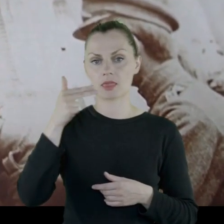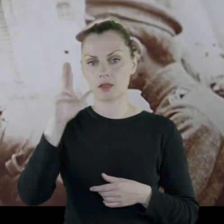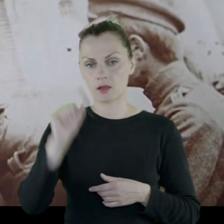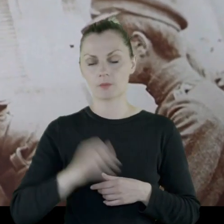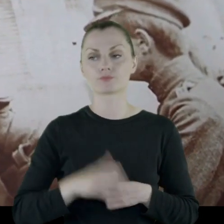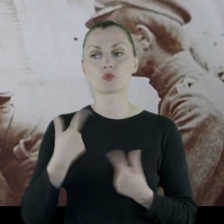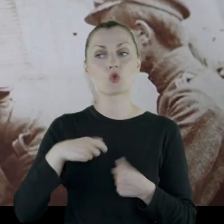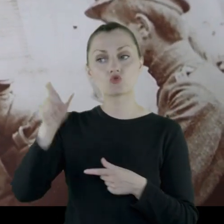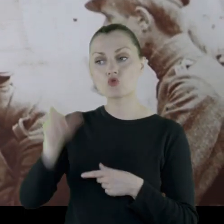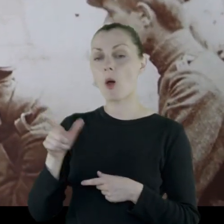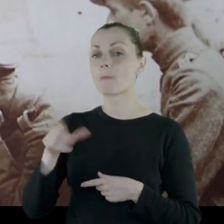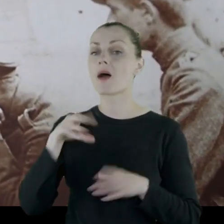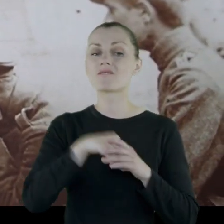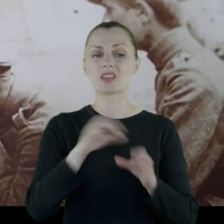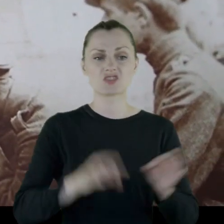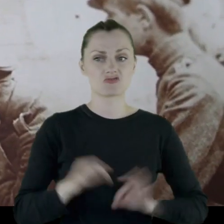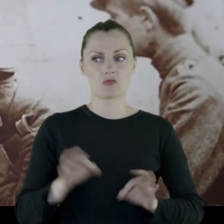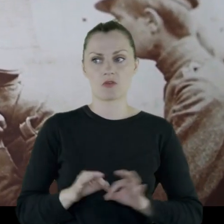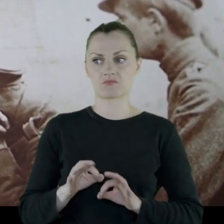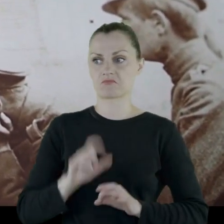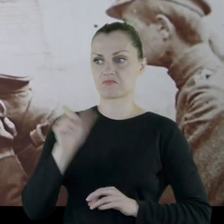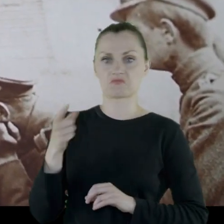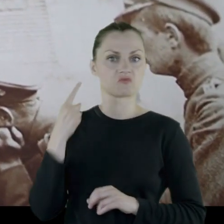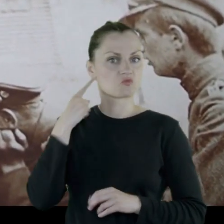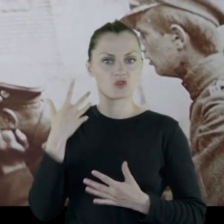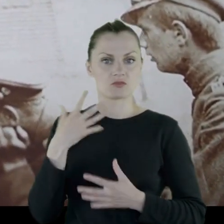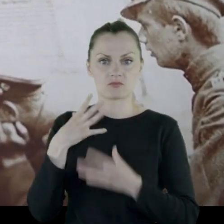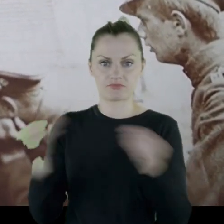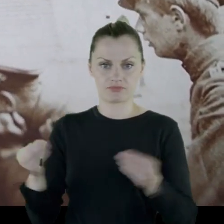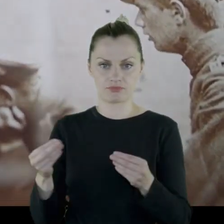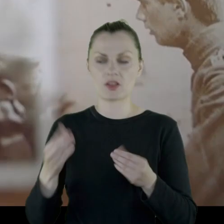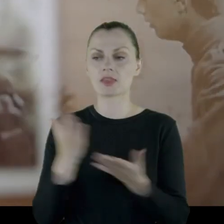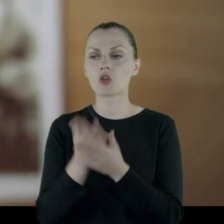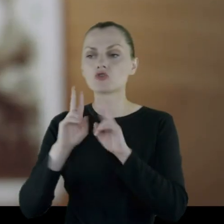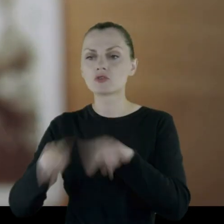osoby, która w historii przepadła całkowicie, zostały po niej jedynie materiały.